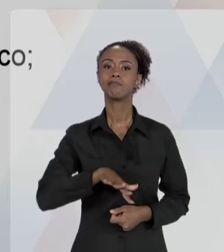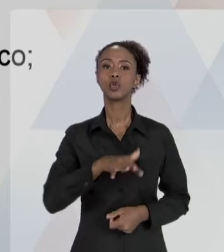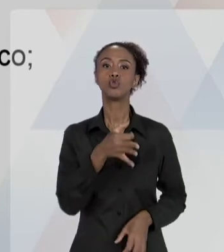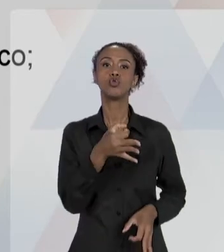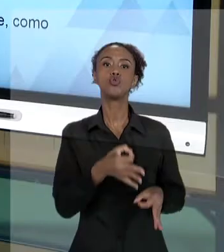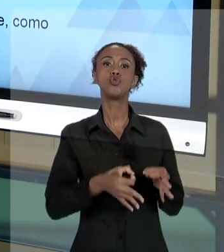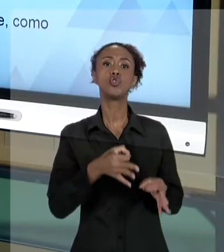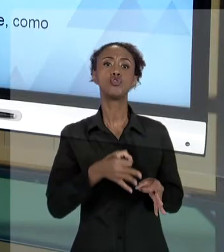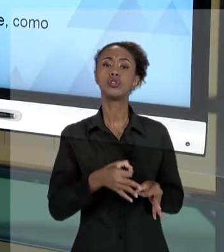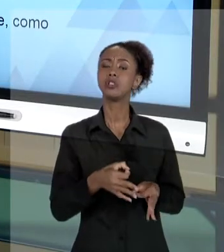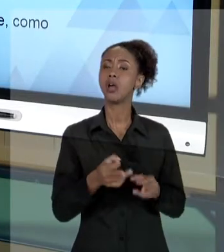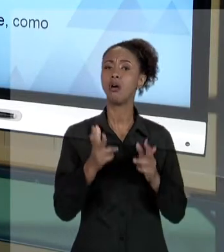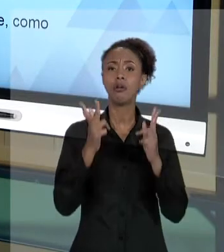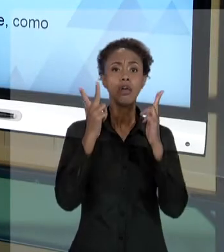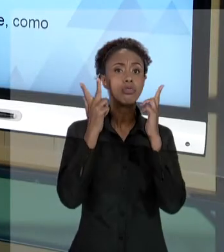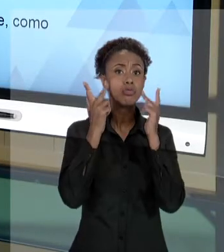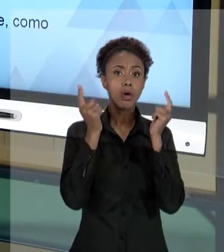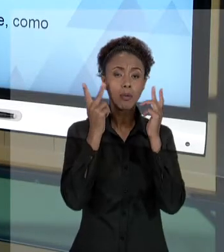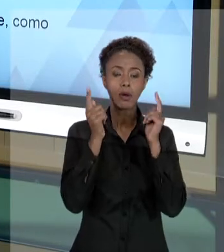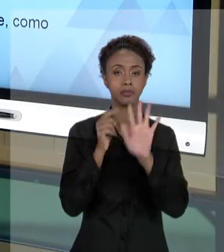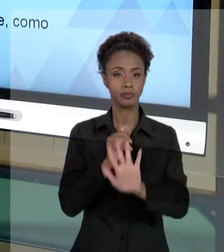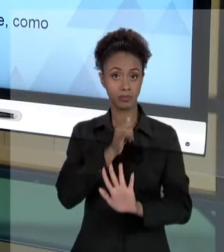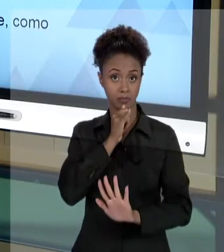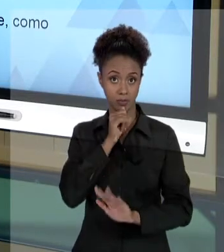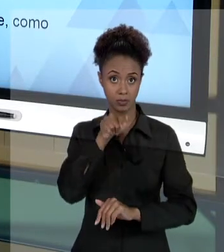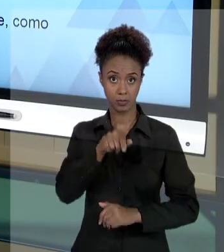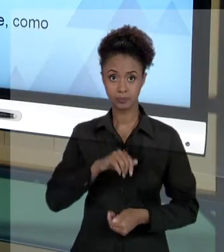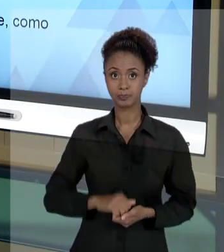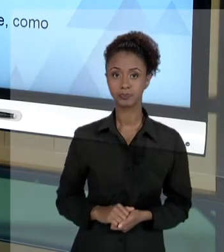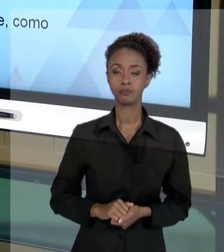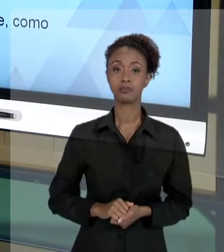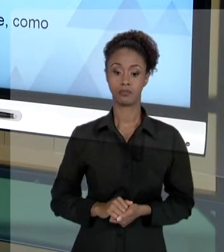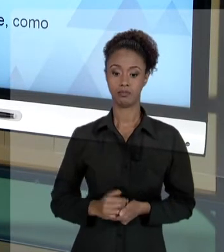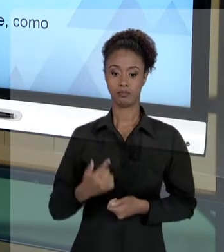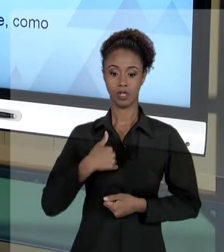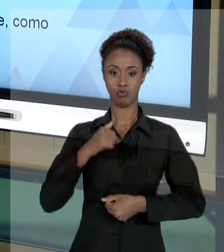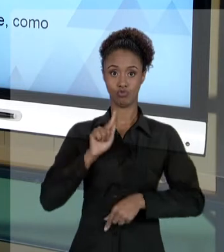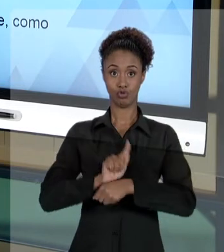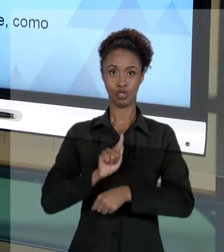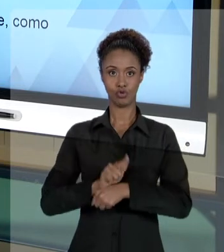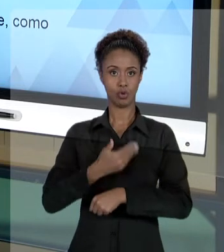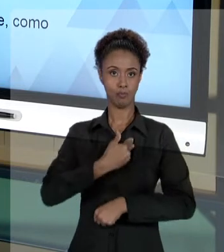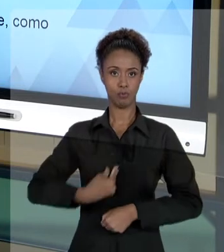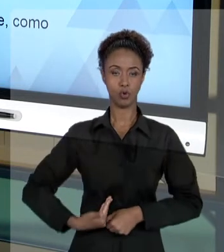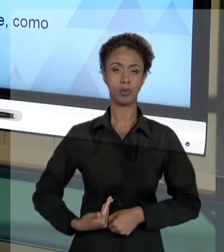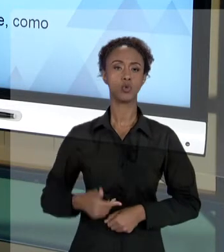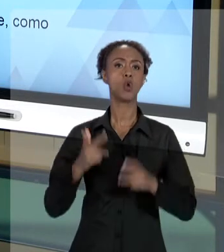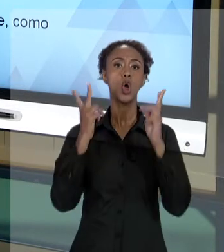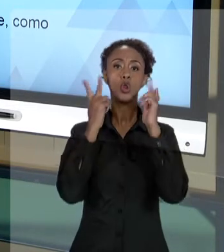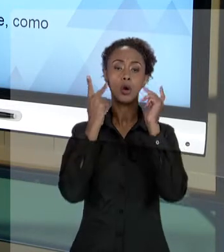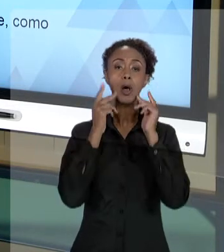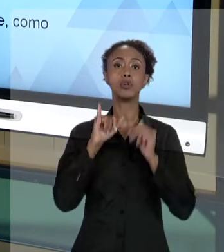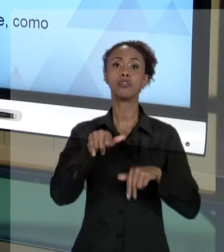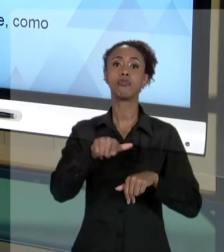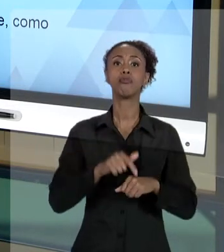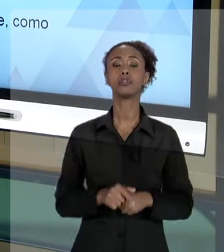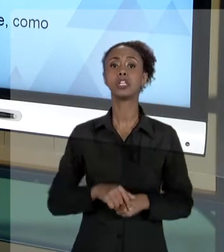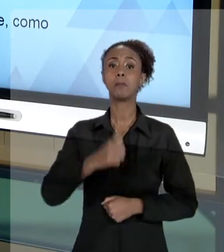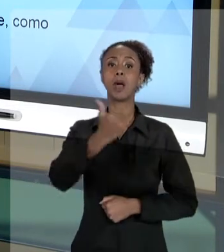É NORMAL, NA ATIVIDADE DO GESTOR PÚBLICO, EVENTUALMENTE... IMAGINE QUE VOCÊ ESTÁ TRABALHANDO EM UMA BANCA DE CONCURSO, POR ALGUMA